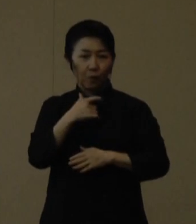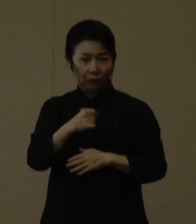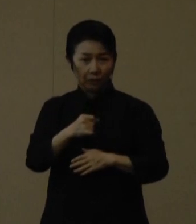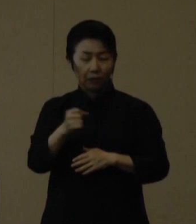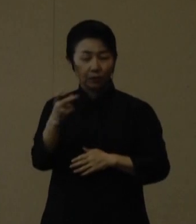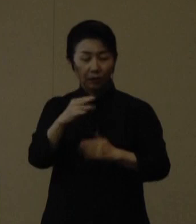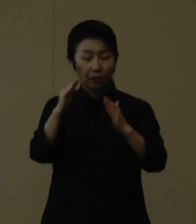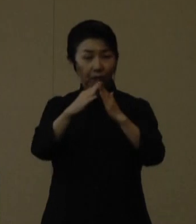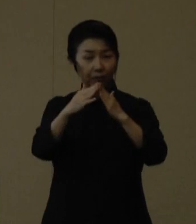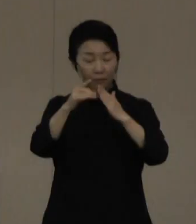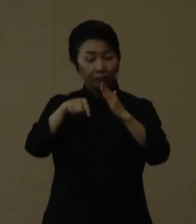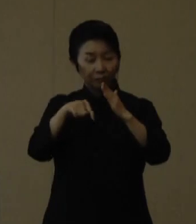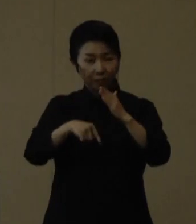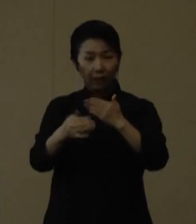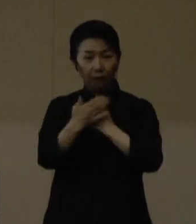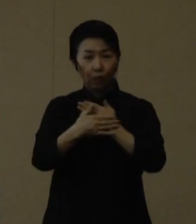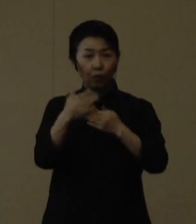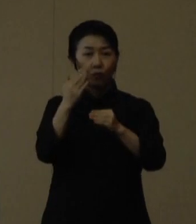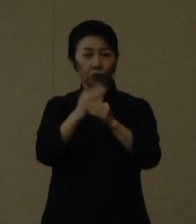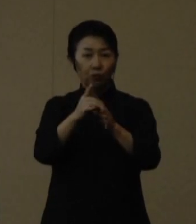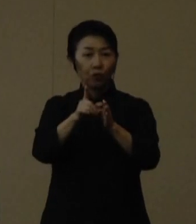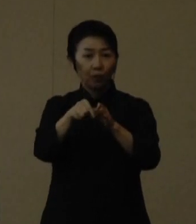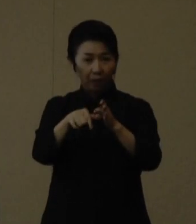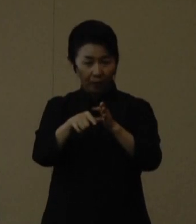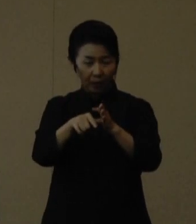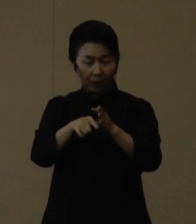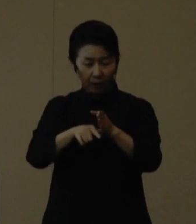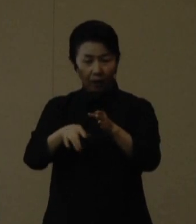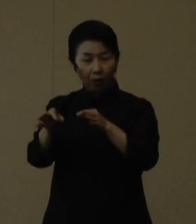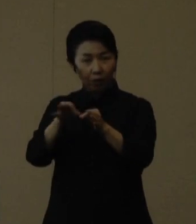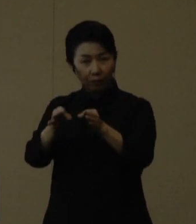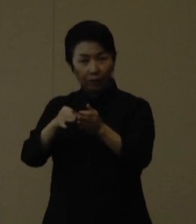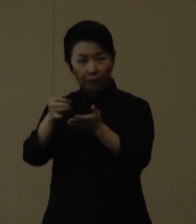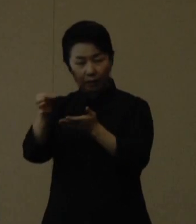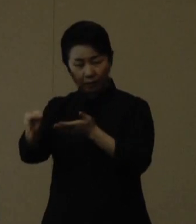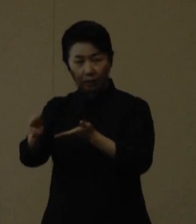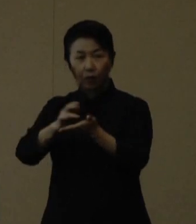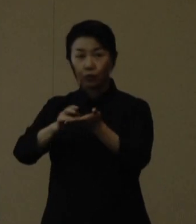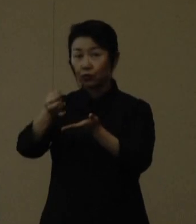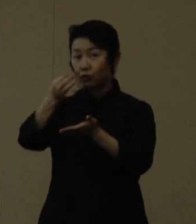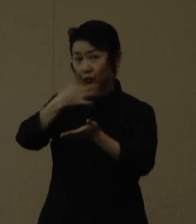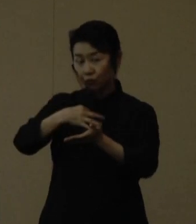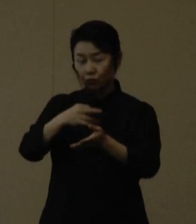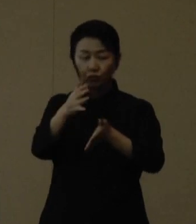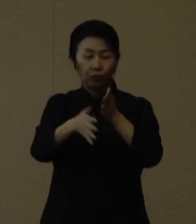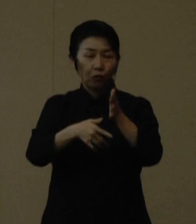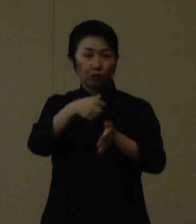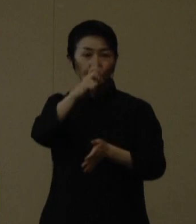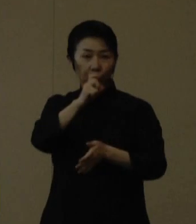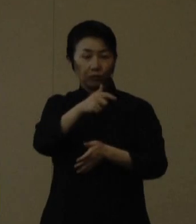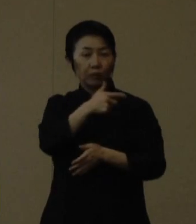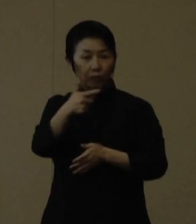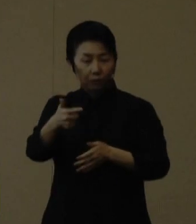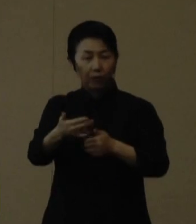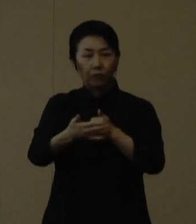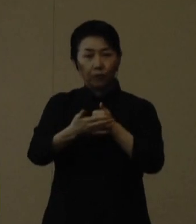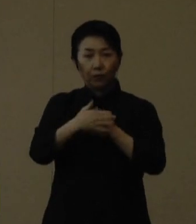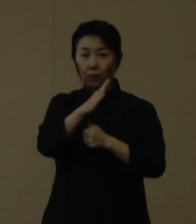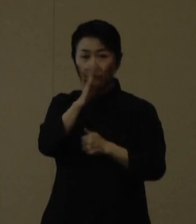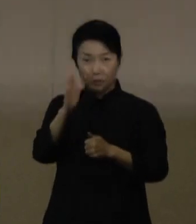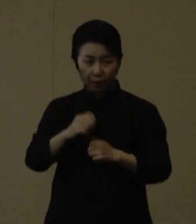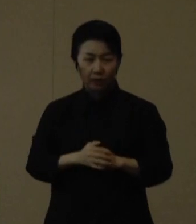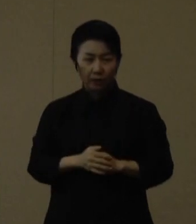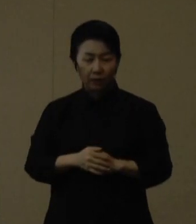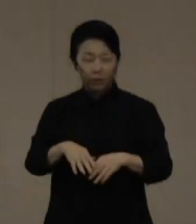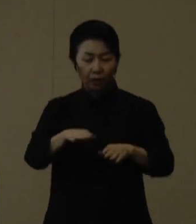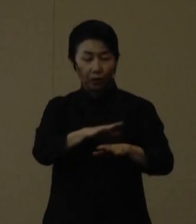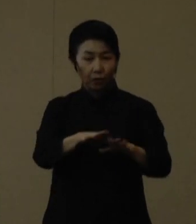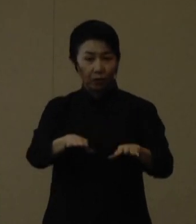市販薬やスポーツ飲料等をぜひご常備ください。 子どもたちを感染から守るため、ぜひご協力をお願いいたします